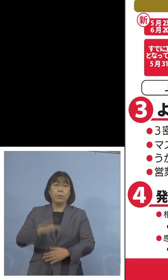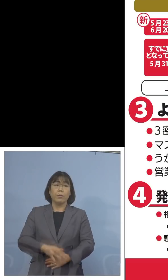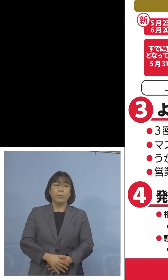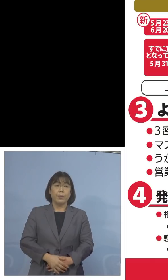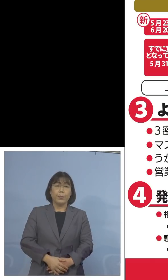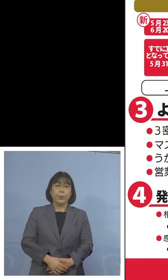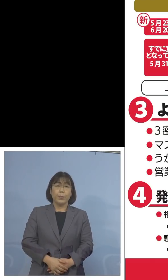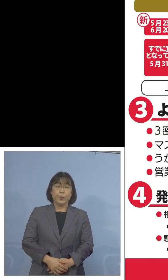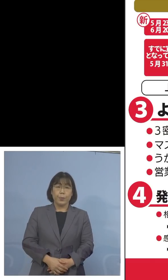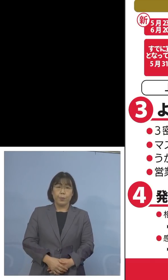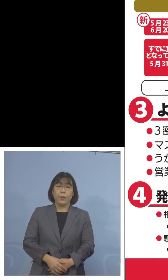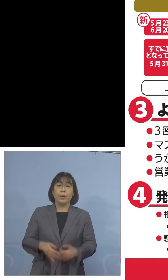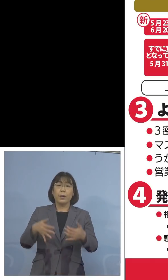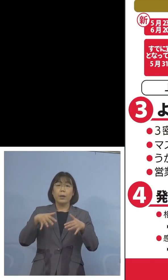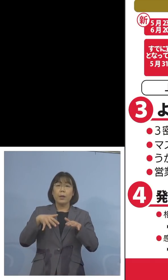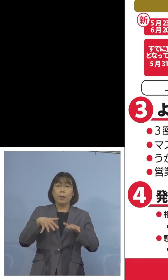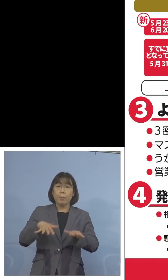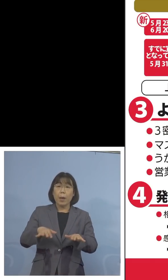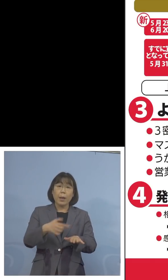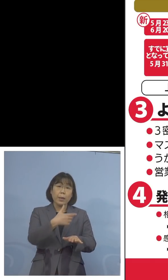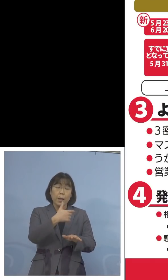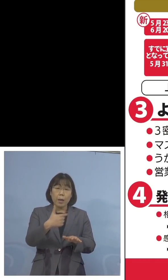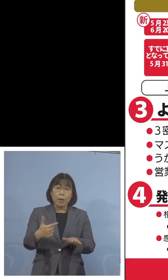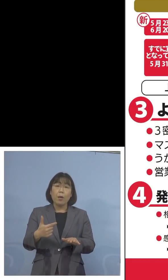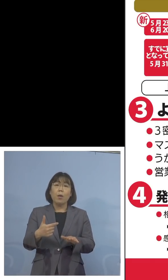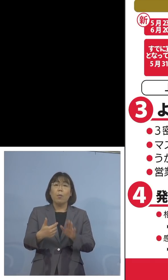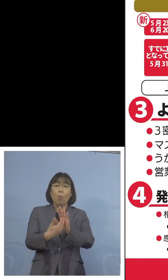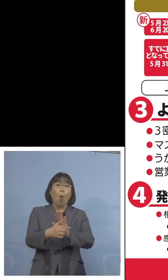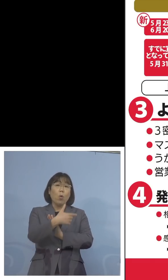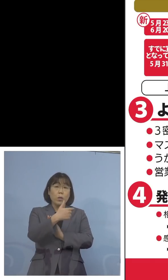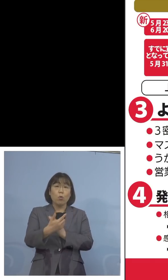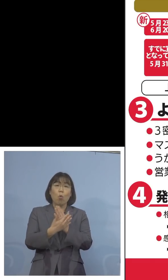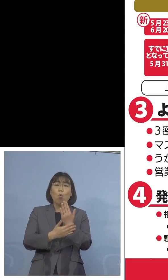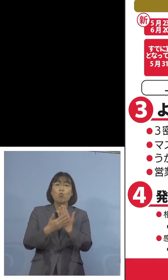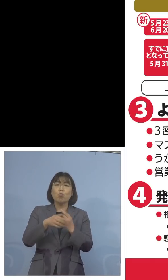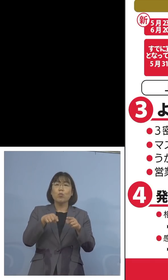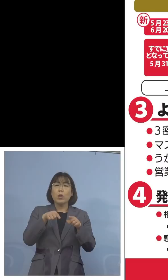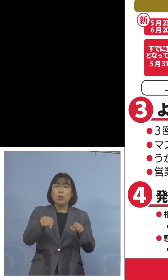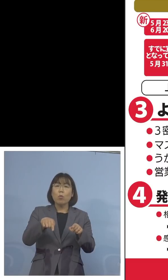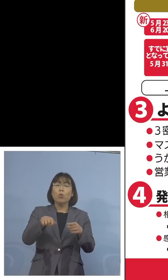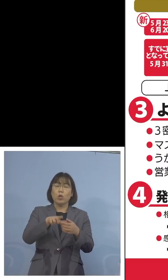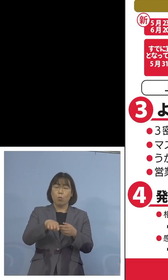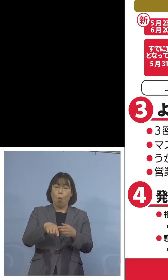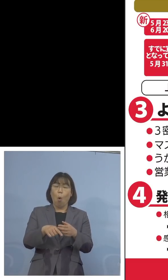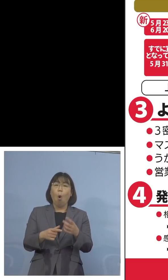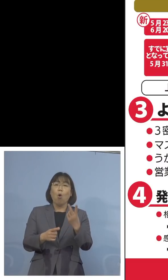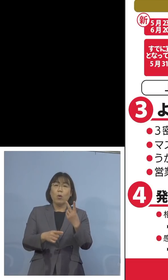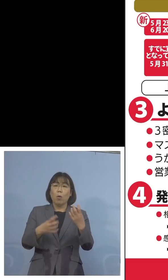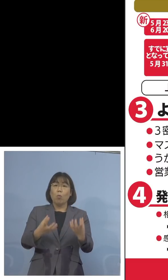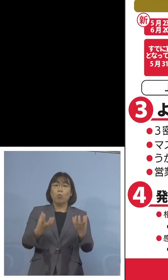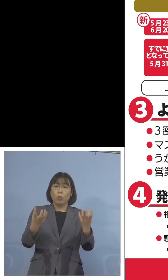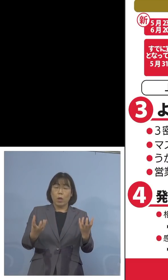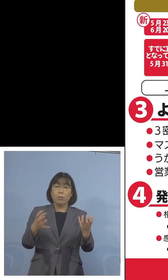また「まん延防止等重点措置」区域も 2つに分かれ、先発をした、今では